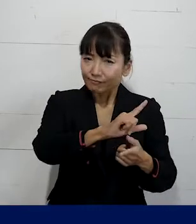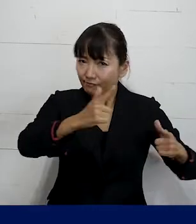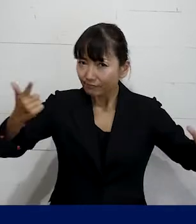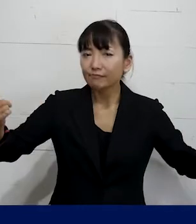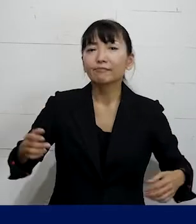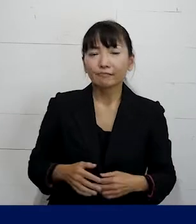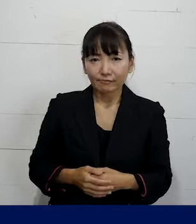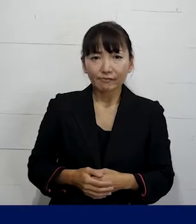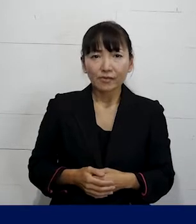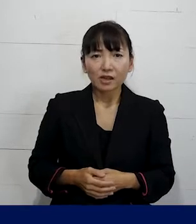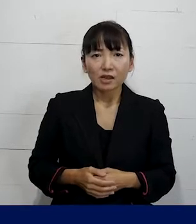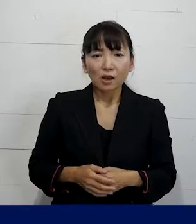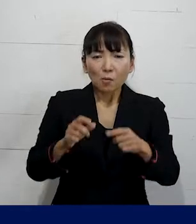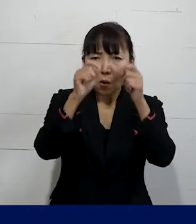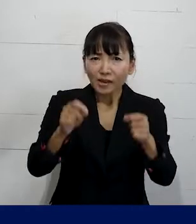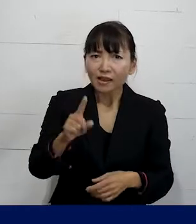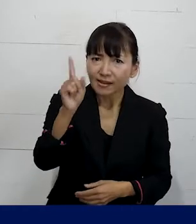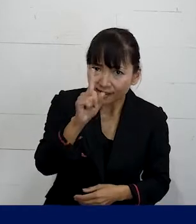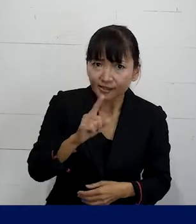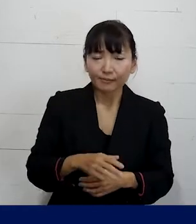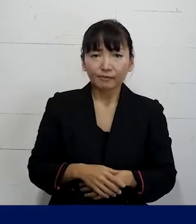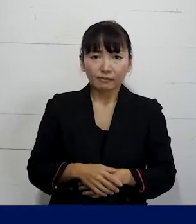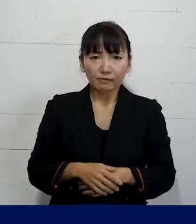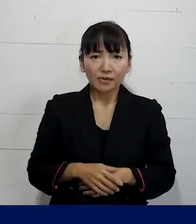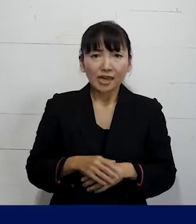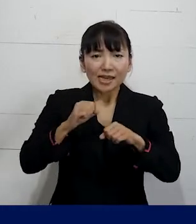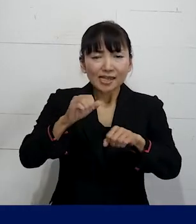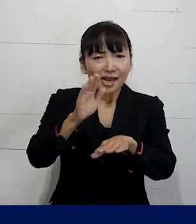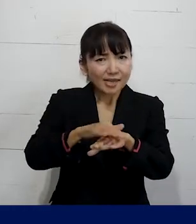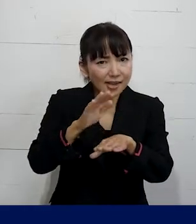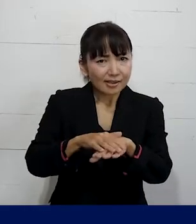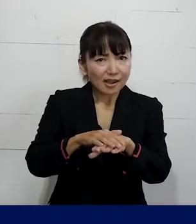どんな問題があってどういうアプローチが必要で